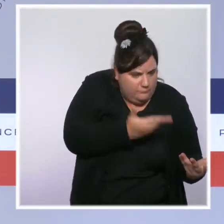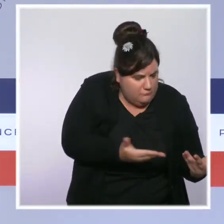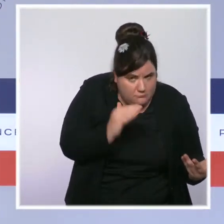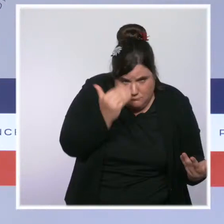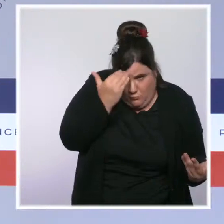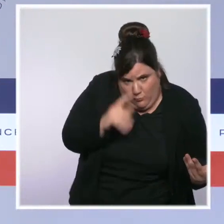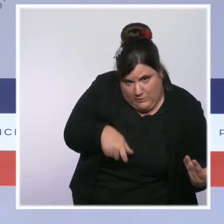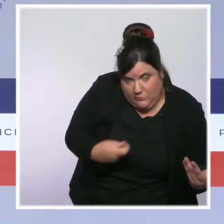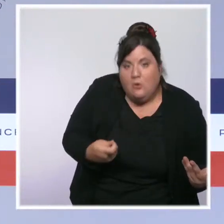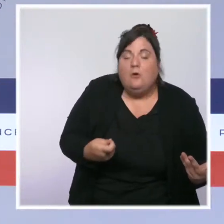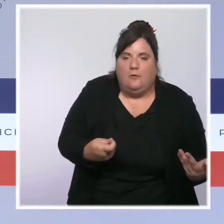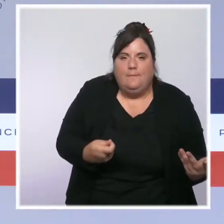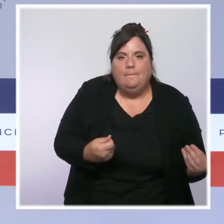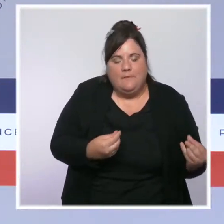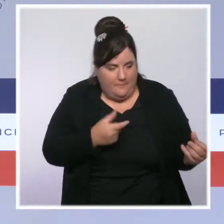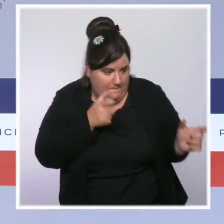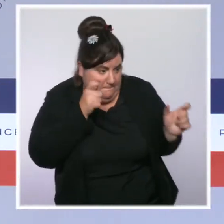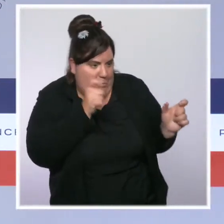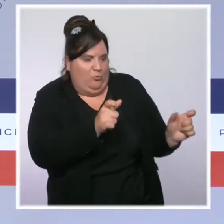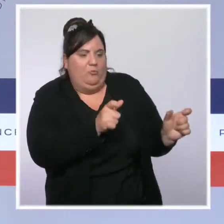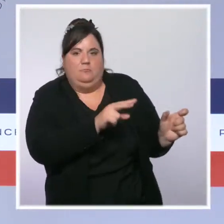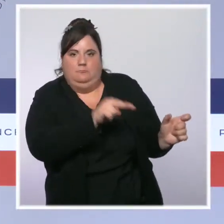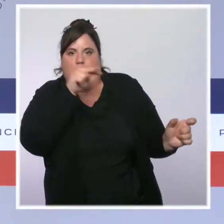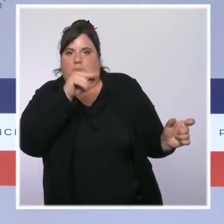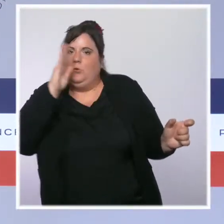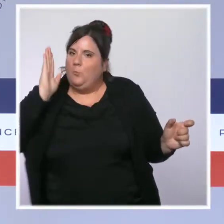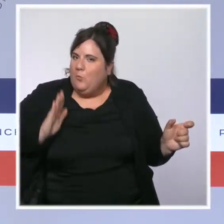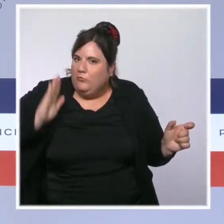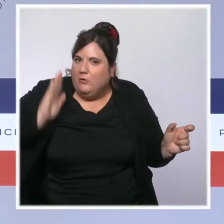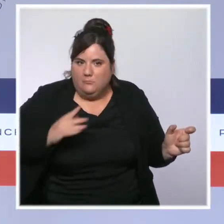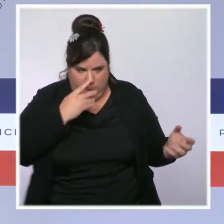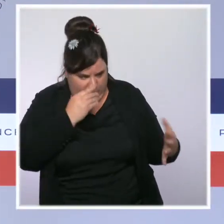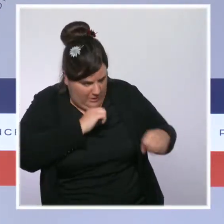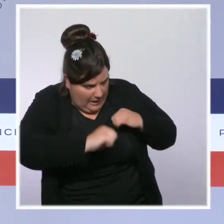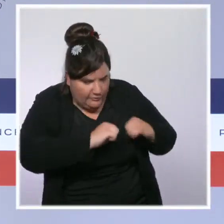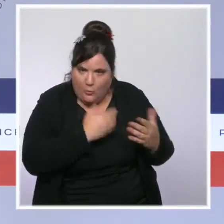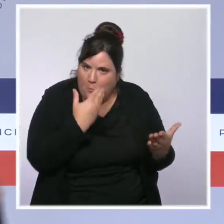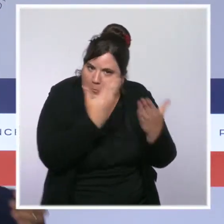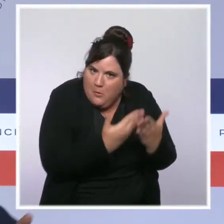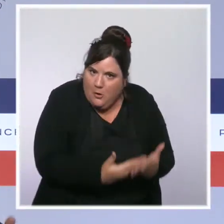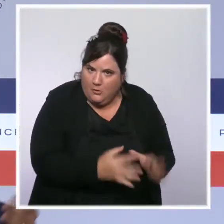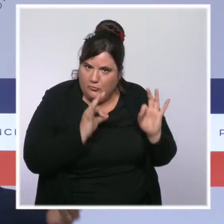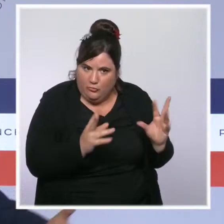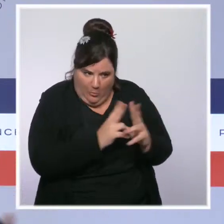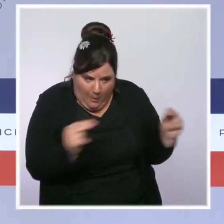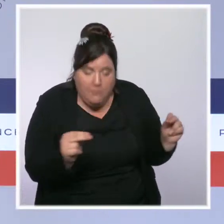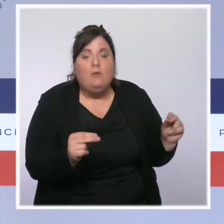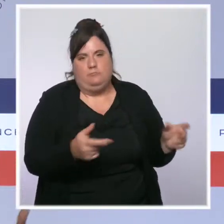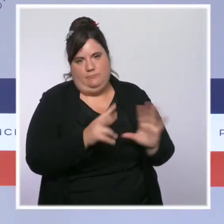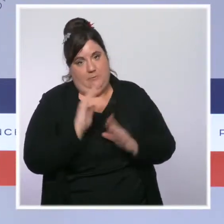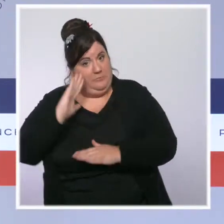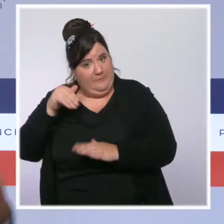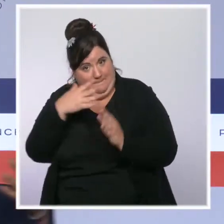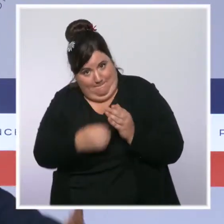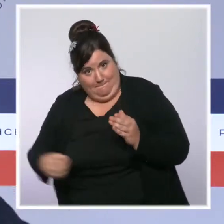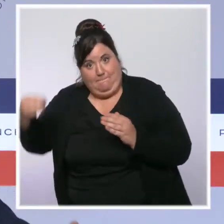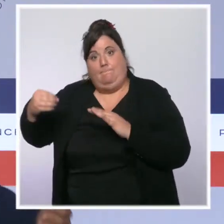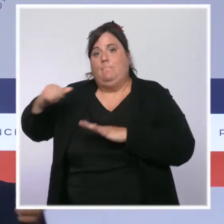respect de son action et une instance parlementaire de contrôle de l'action des forces de l'ordre sera créée. Évidemment c'est ce que le président de la République a proposé aux